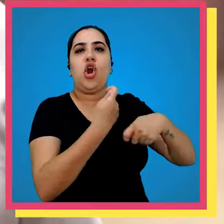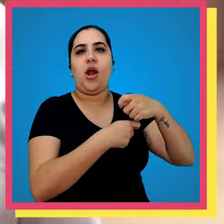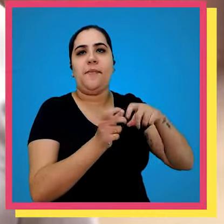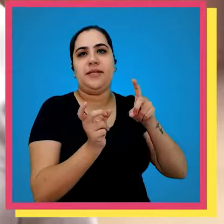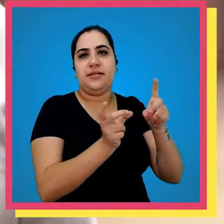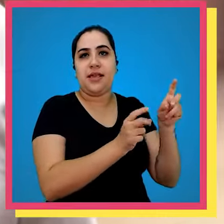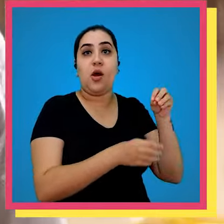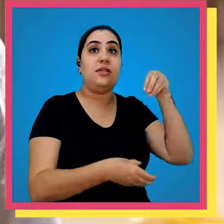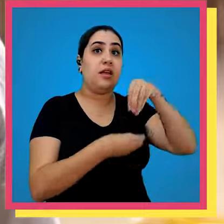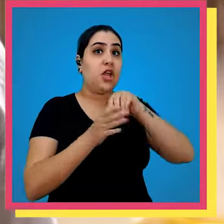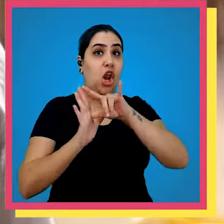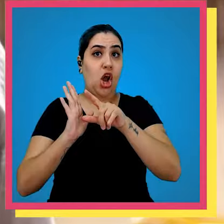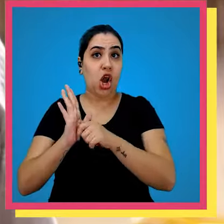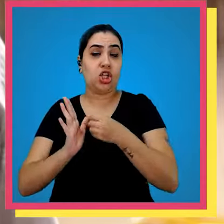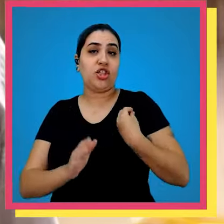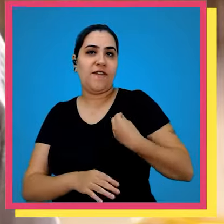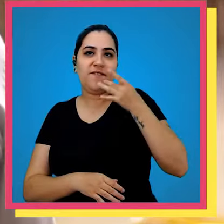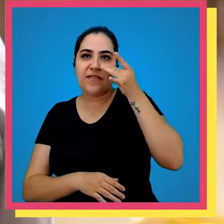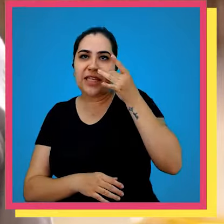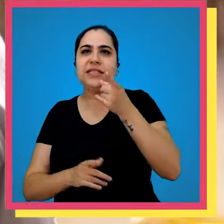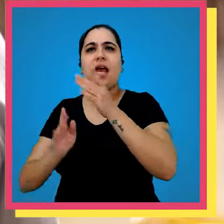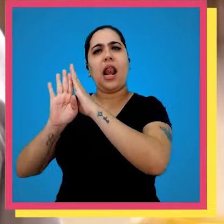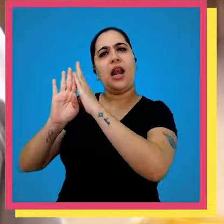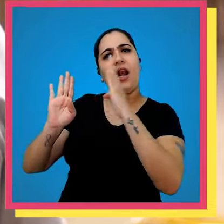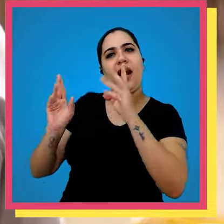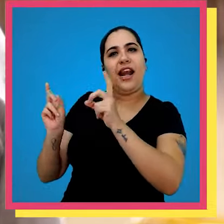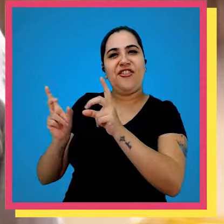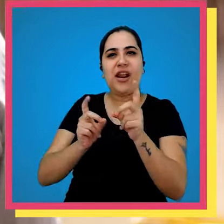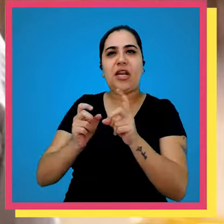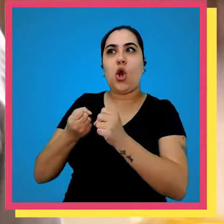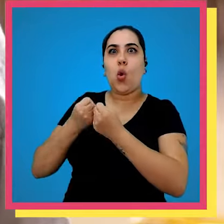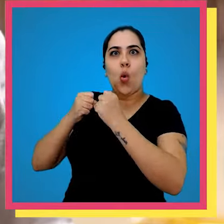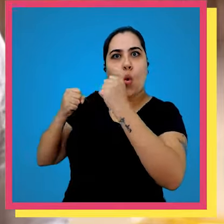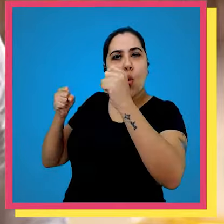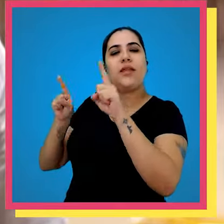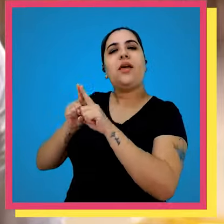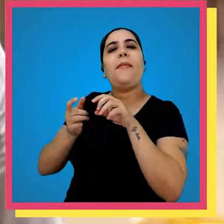pedido são separados por lojas físicas que são as grandes redes de livrarias e as livrarias